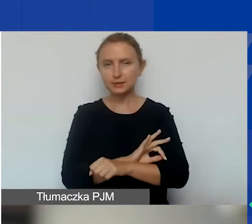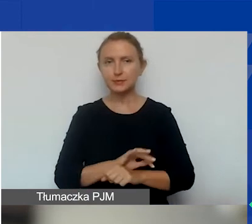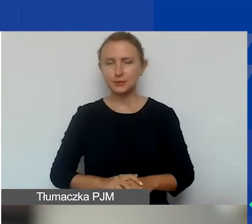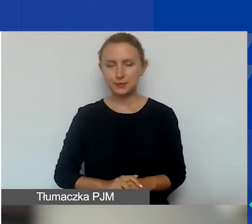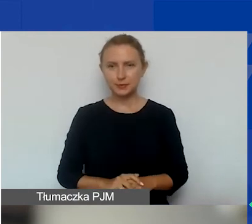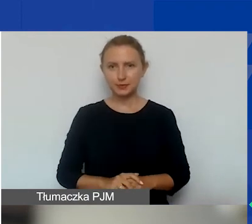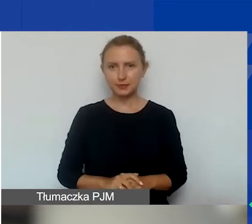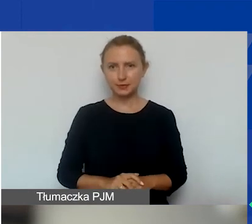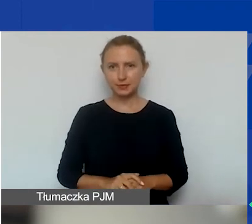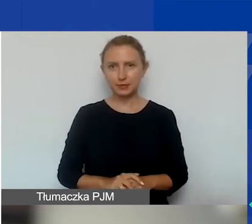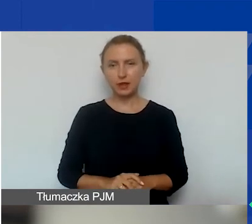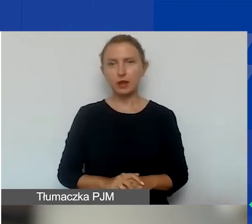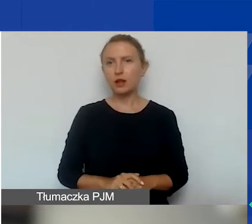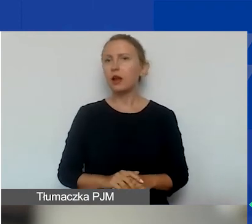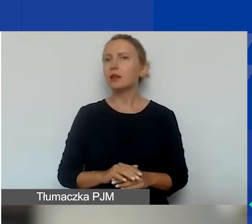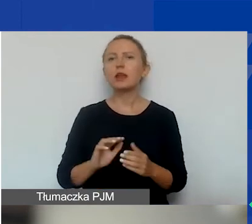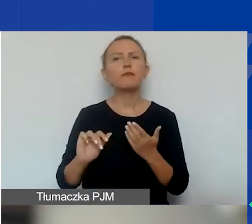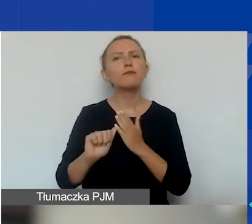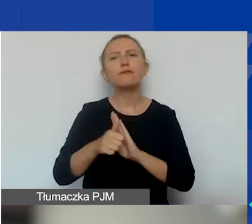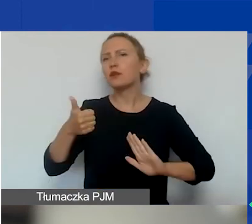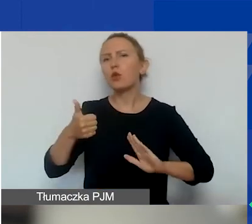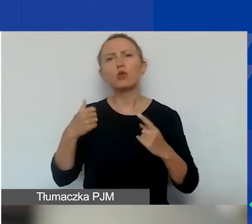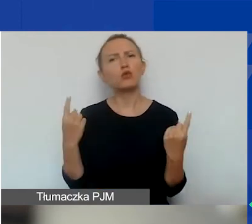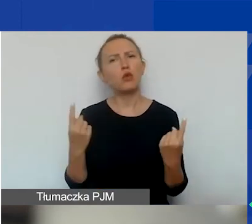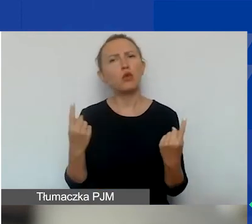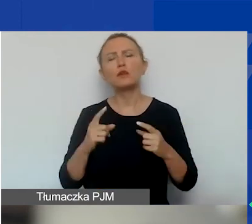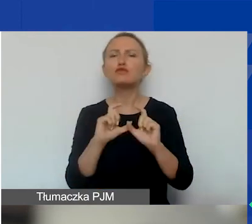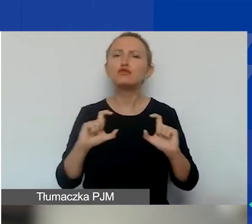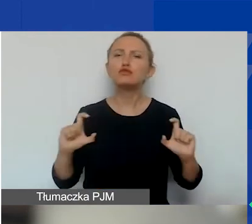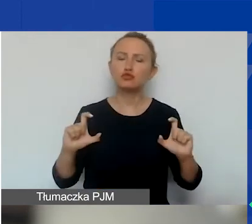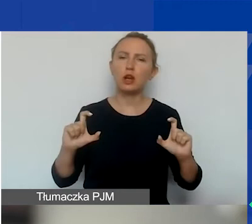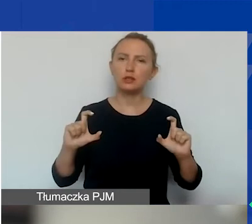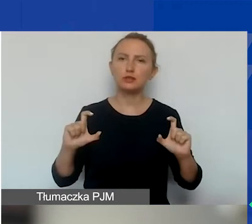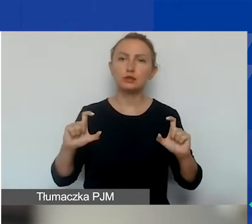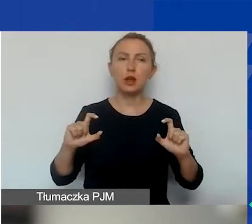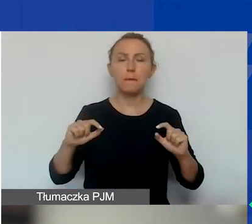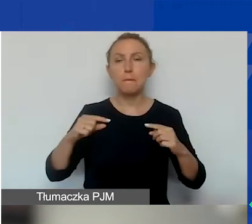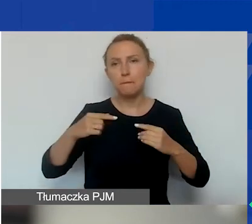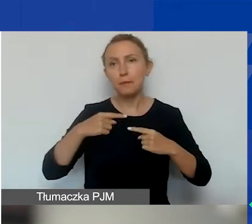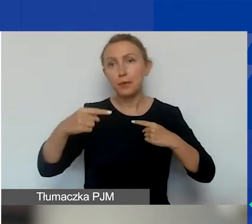W wyjątkowych, dobrze uzasadnionych przypadkach w trakcie trwania projektu możliwe jest jego wydłużanie.